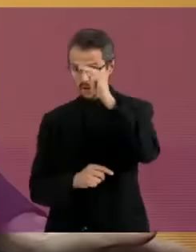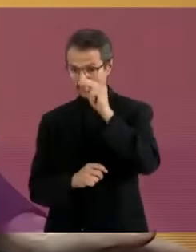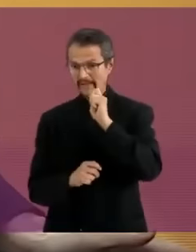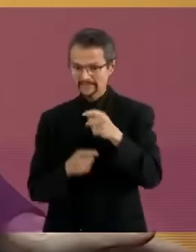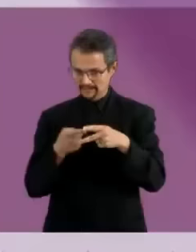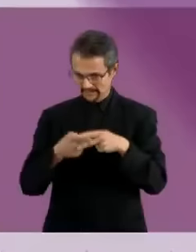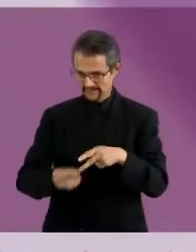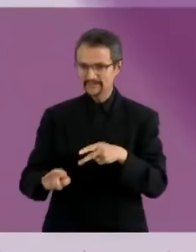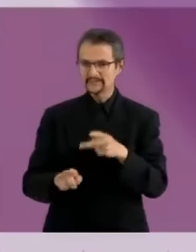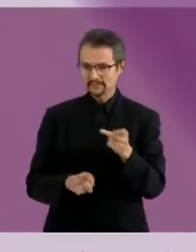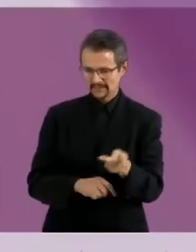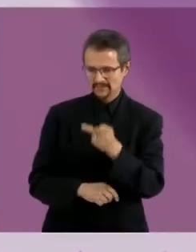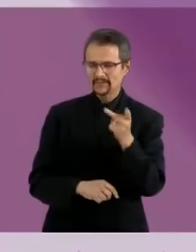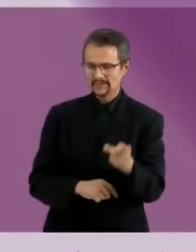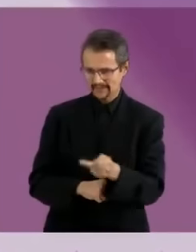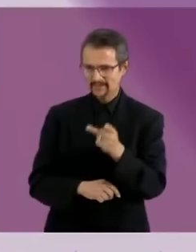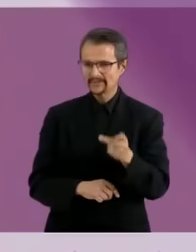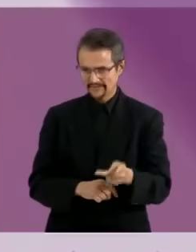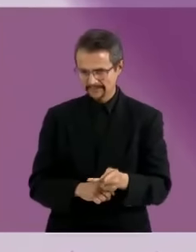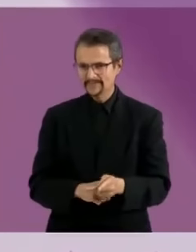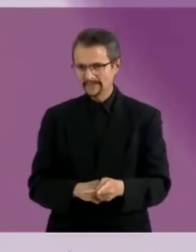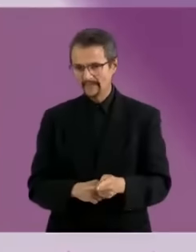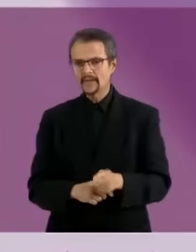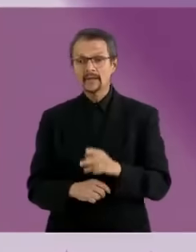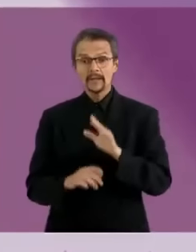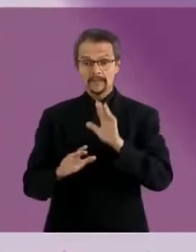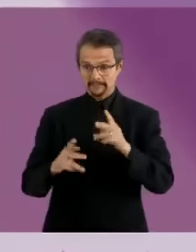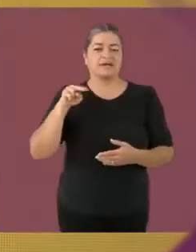No es un secreto para nadie que tenemos un claro retras0